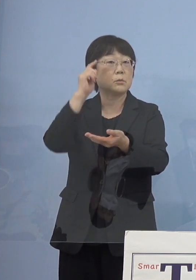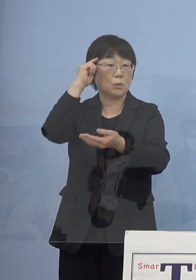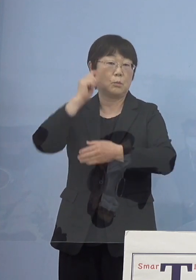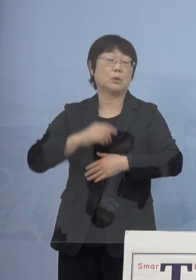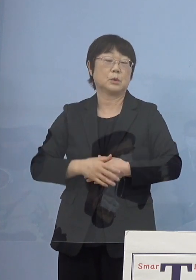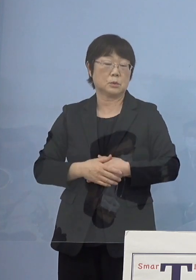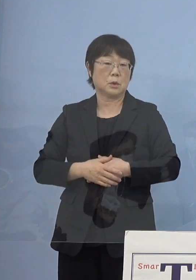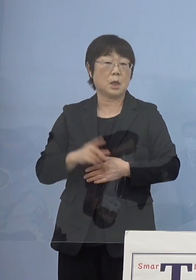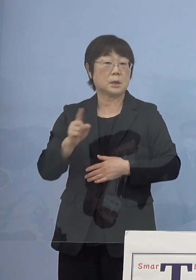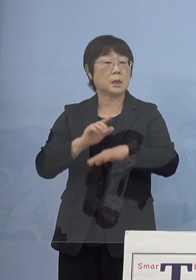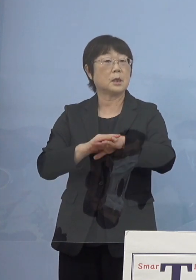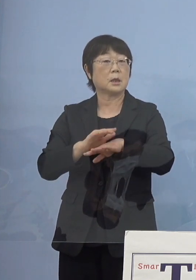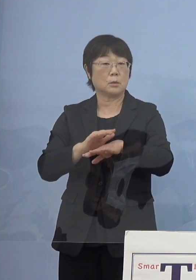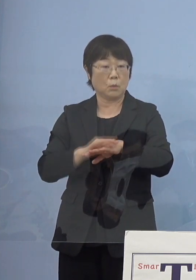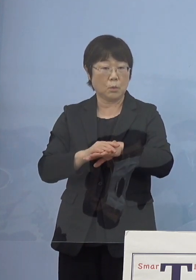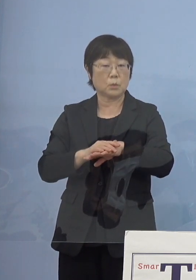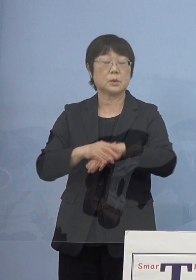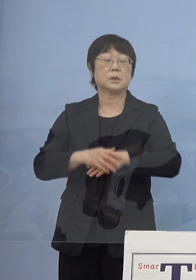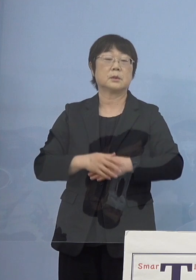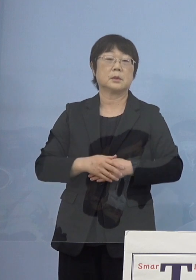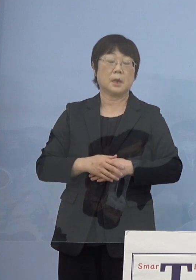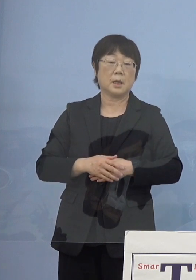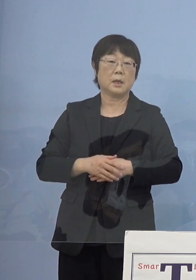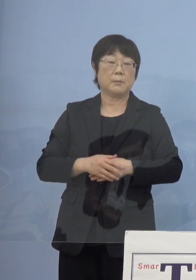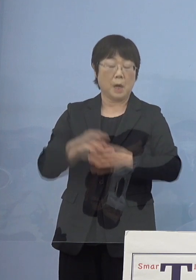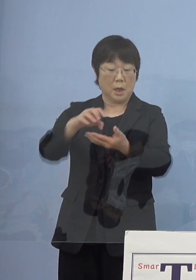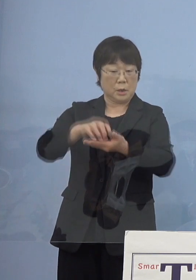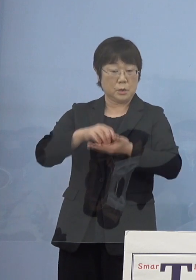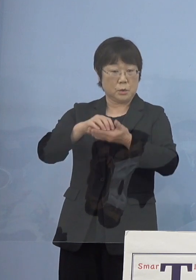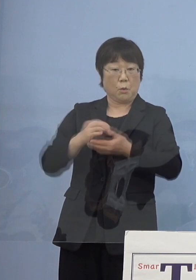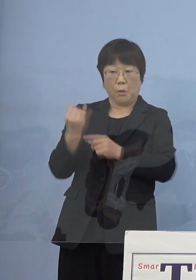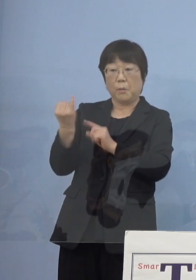何らかの形で またこれだけ賞を出しているのであれなんですけれども